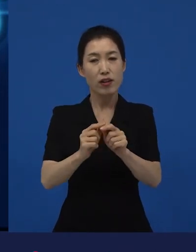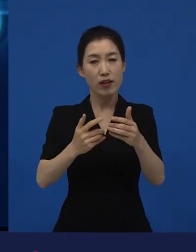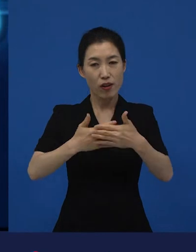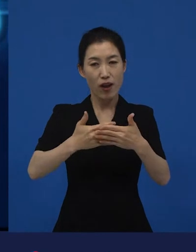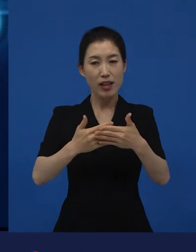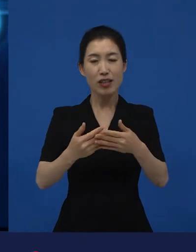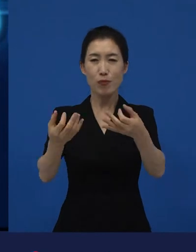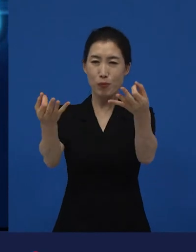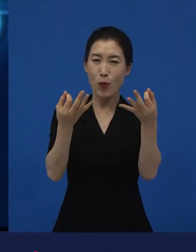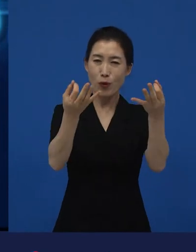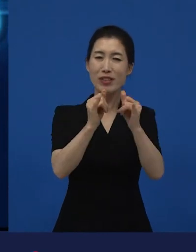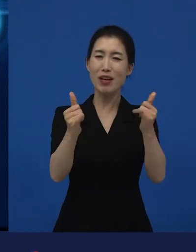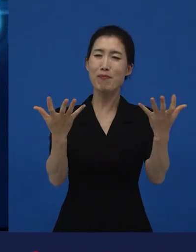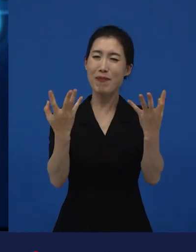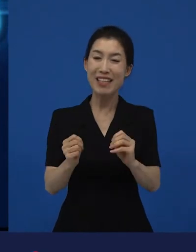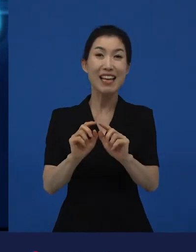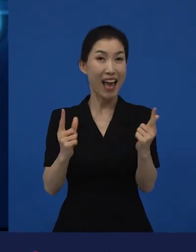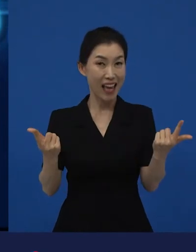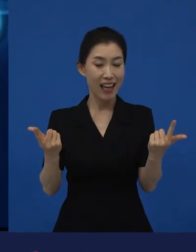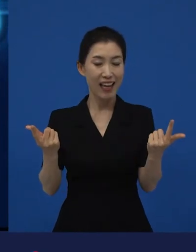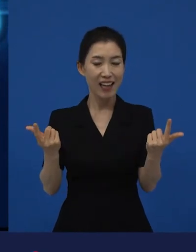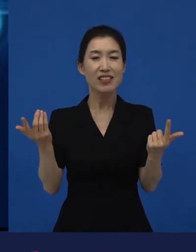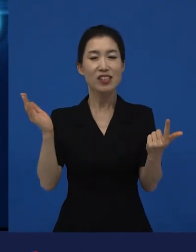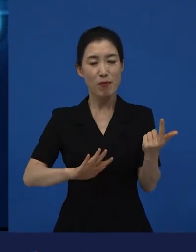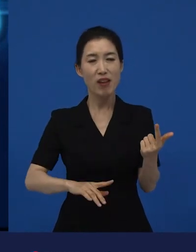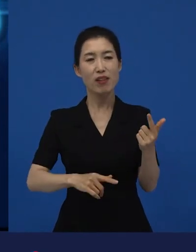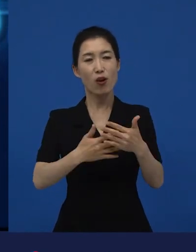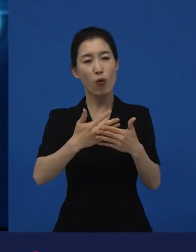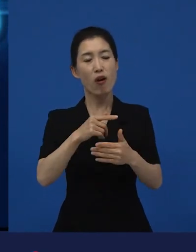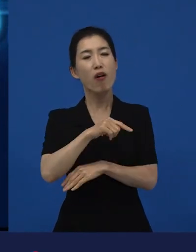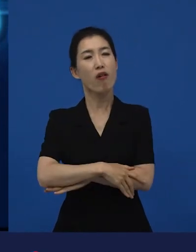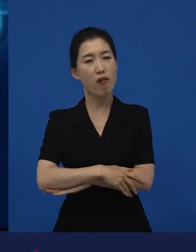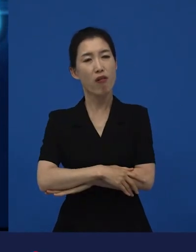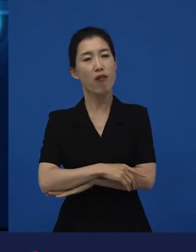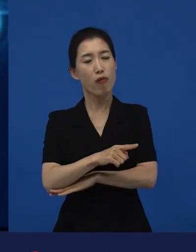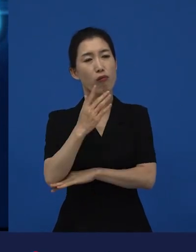‘아, 그 영화는 사실 그렇구나.’라고 할 만한 다양성 영화는